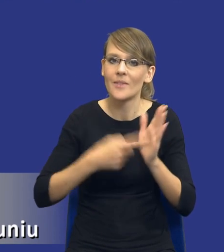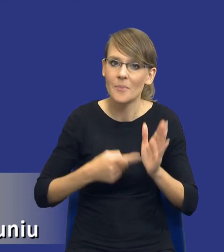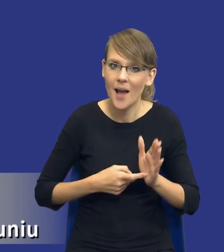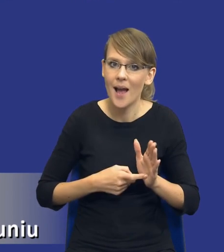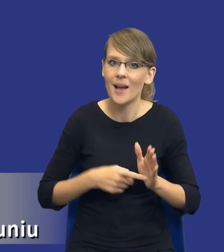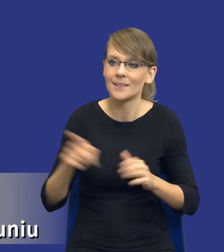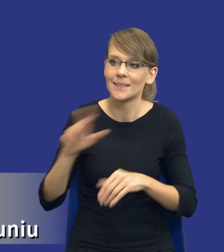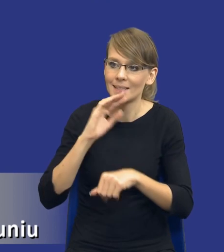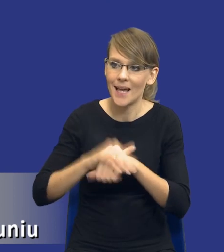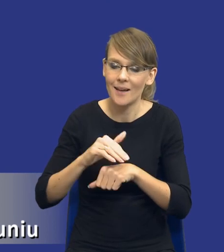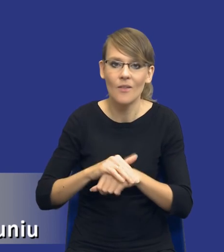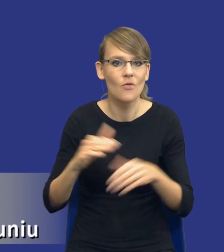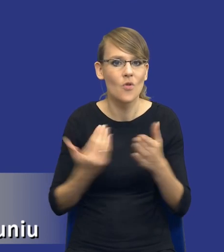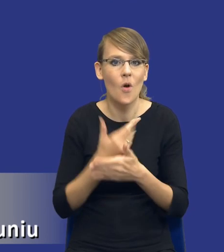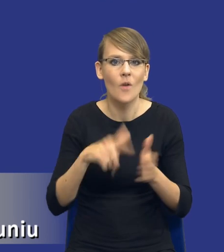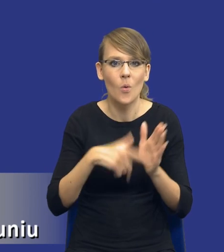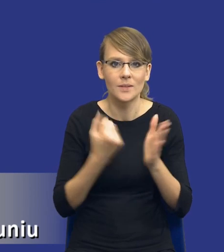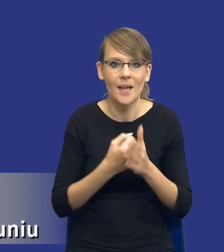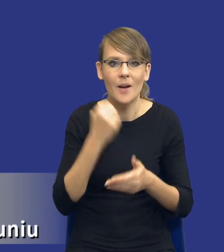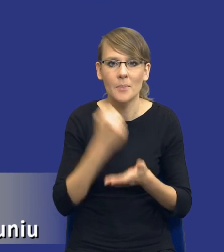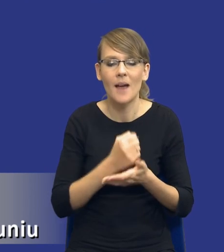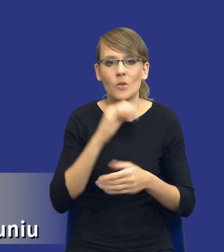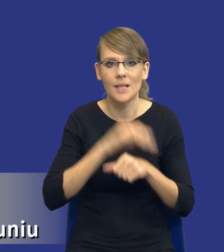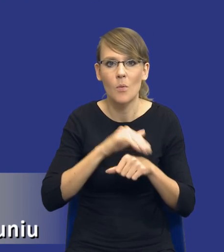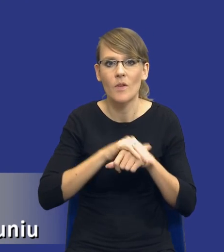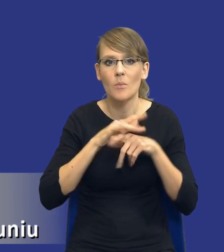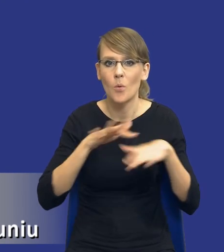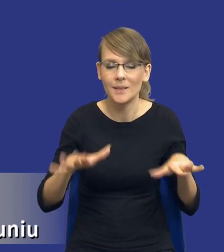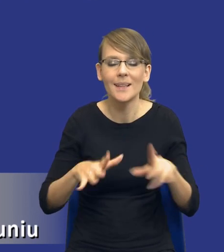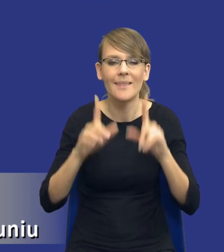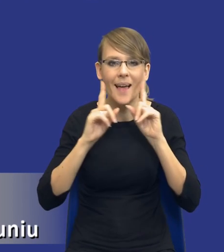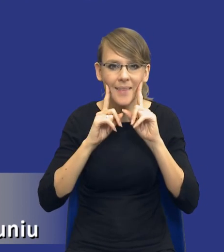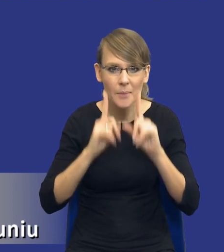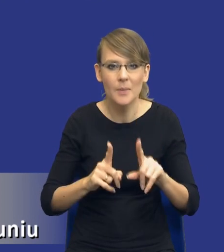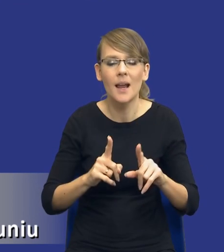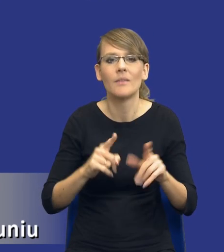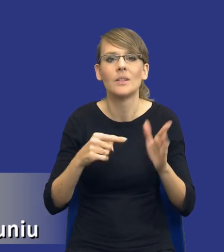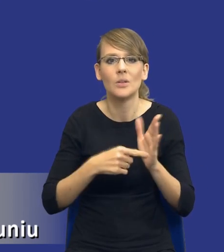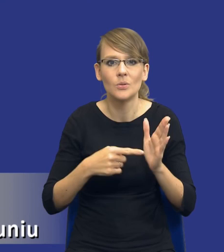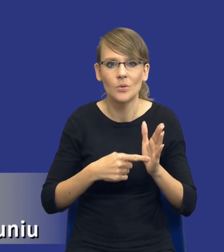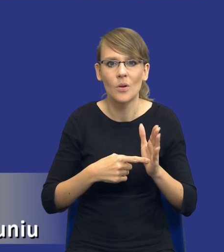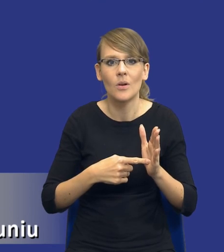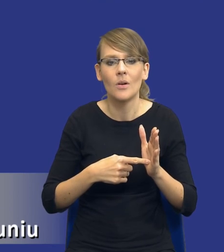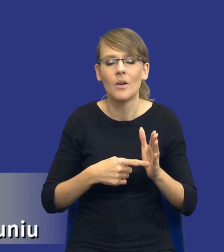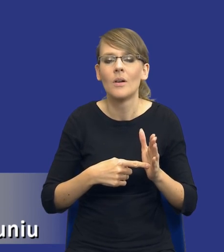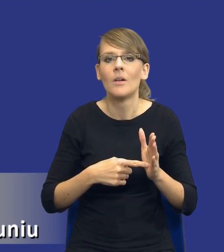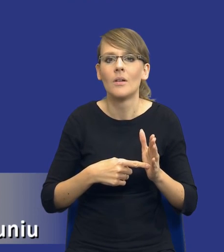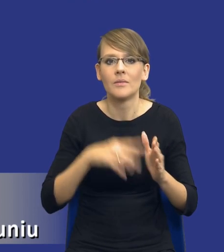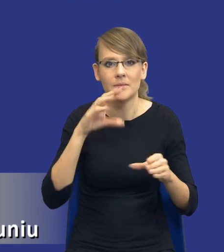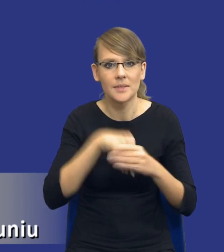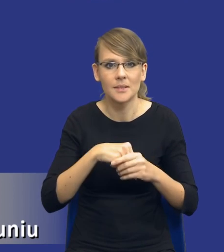uregulowana w nowej ustawie prawo zamówień publicznych. Tak naprawdę przenosi ciężar